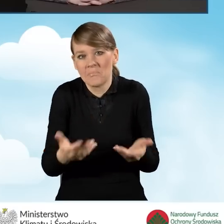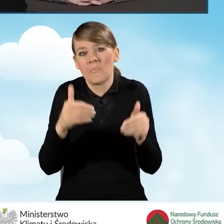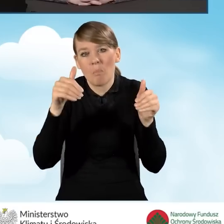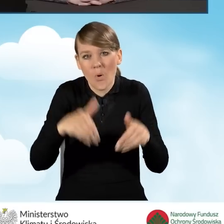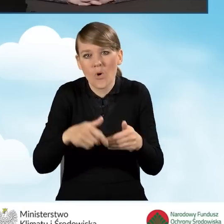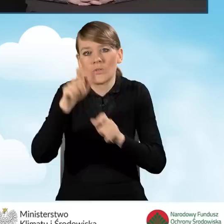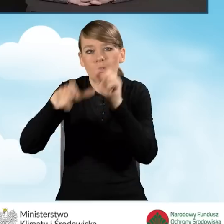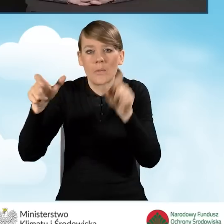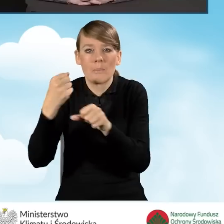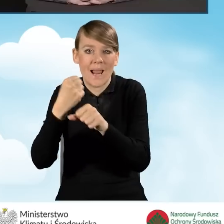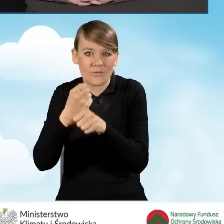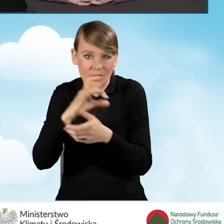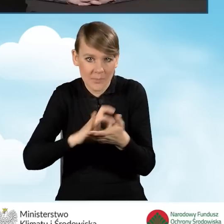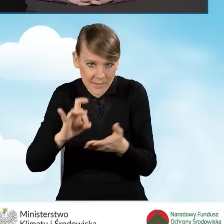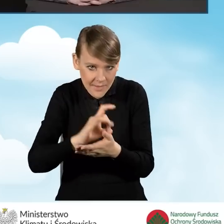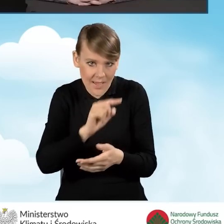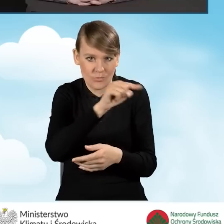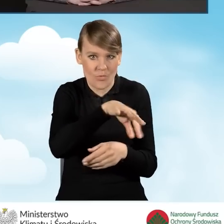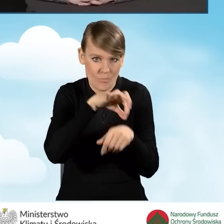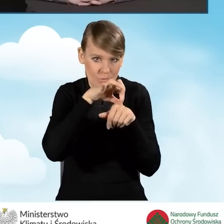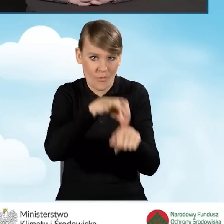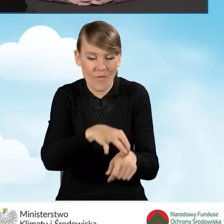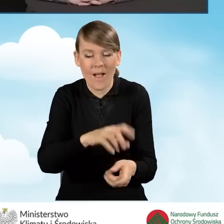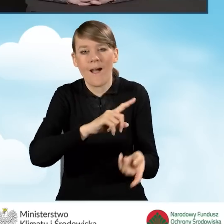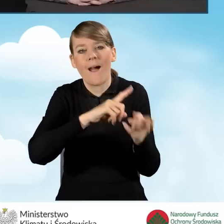Punkt może być prowadzony przez podmiot zewnętrzny.